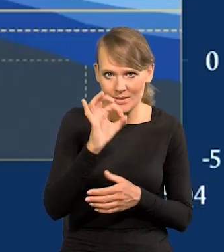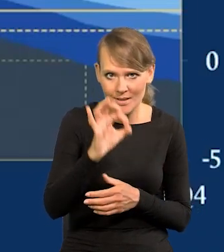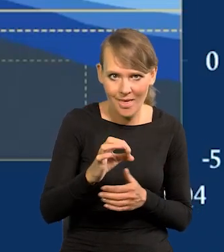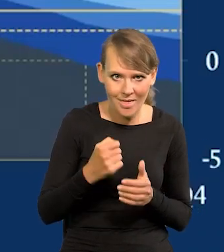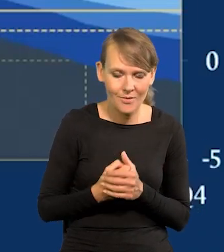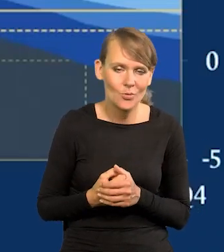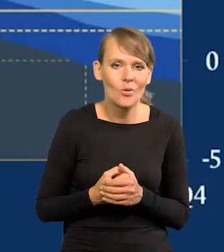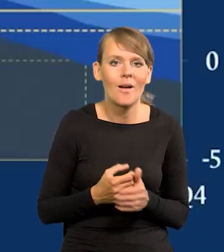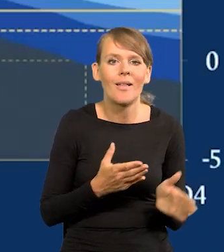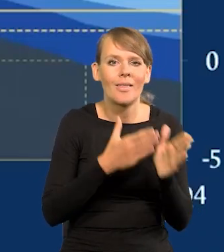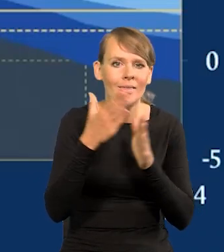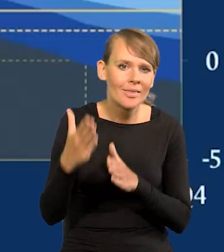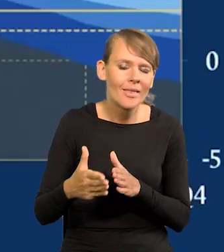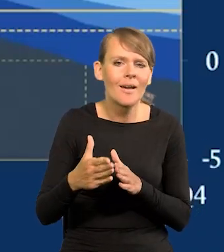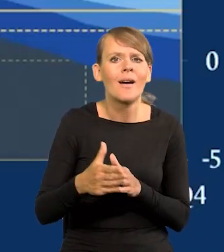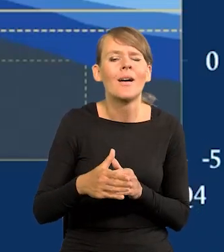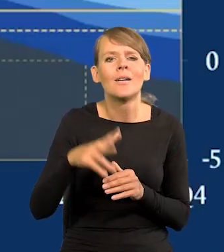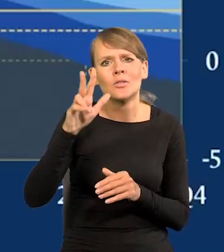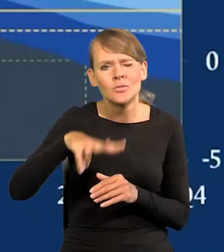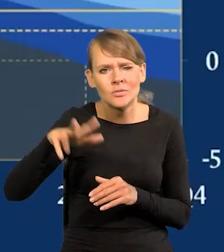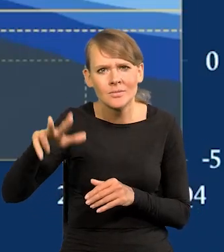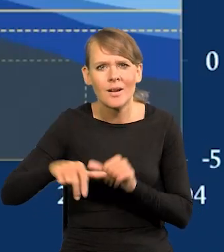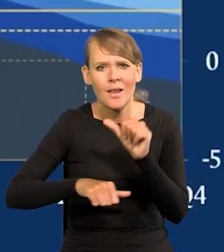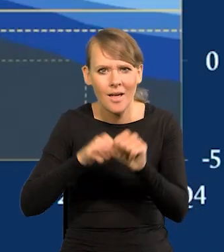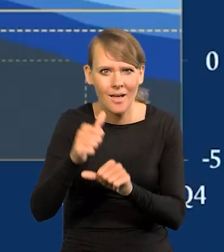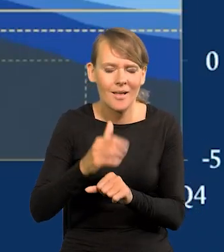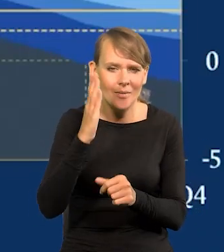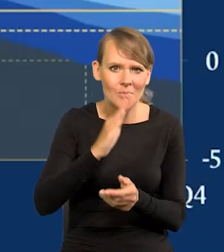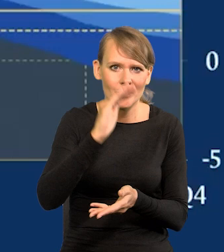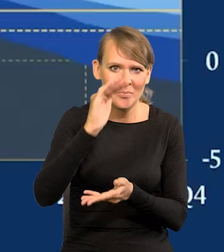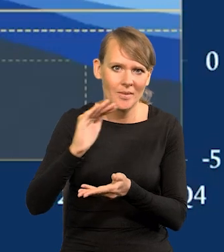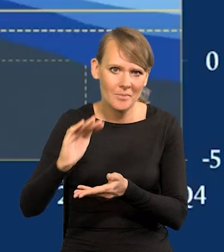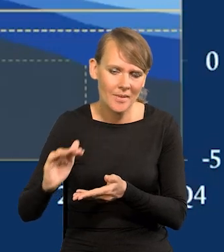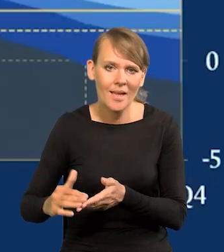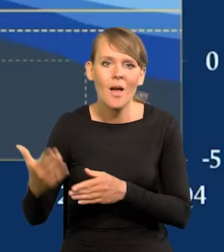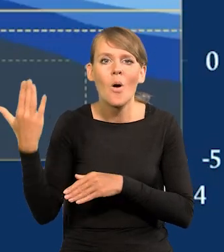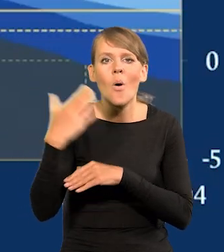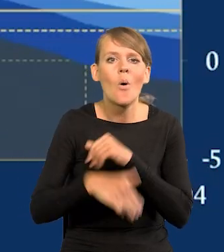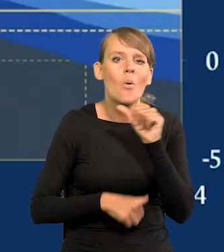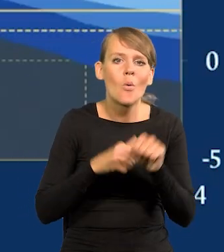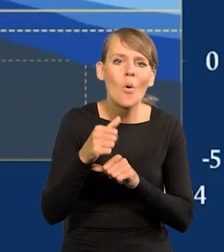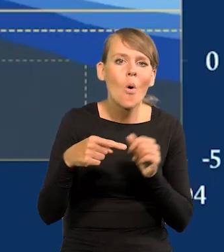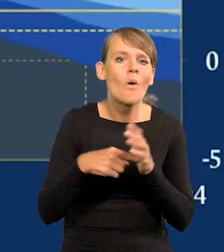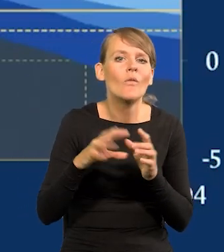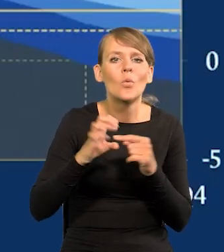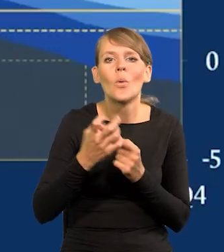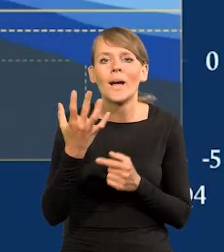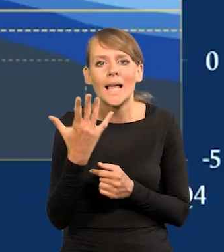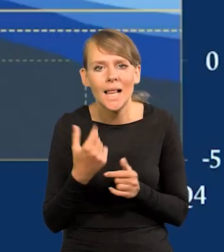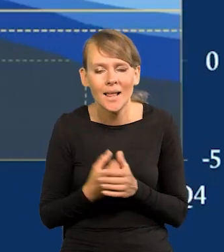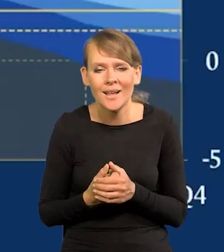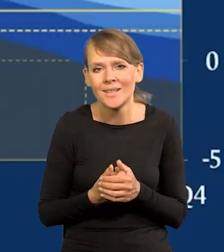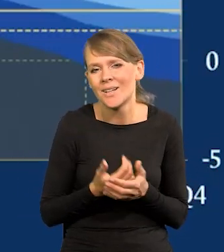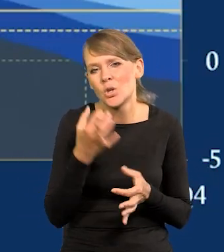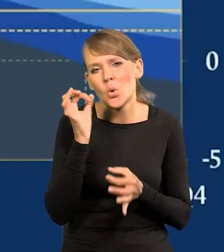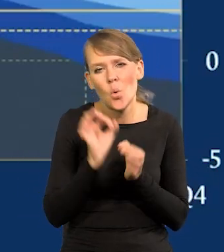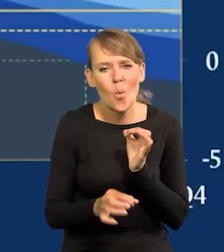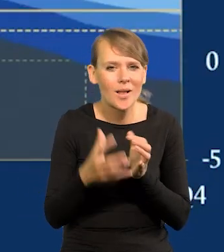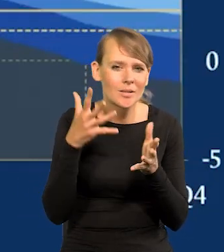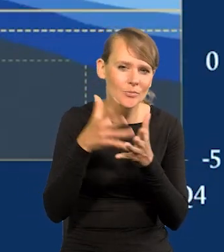I w kolejnych kwartałach i latach będzie się ta inflacja dalej obniżać. Ile na sam koniec roku, w grudniu, to tak szczegółowo tego się nie da przedstawić,